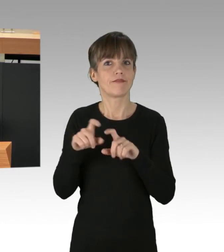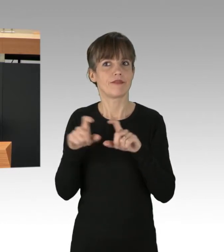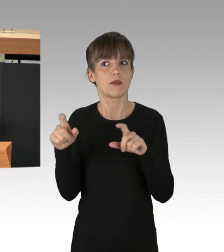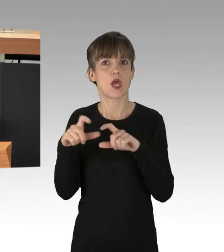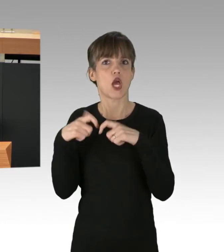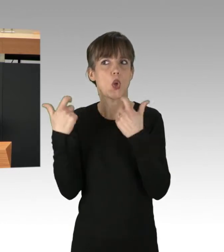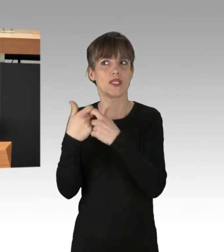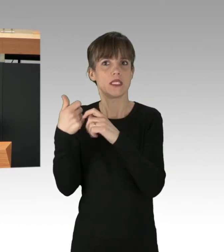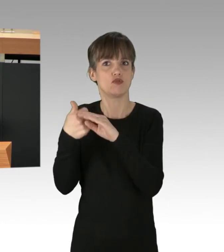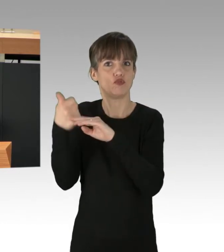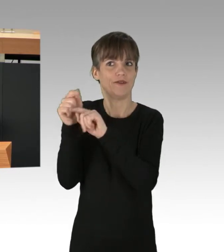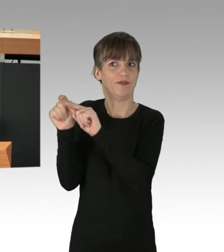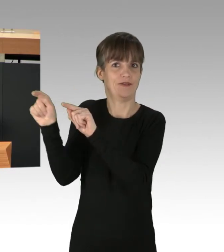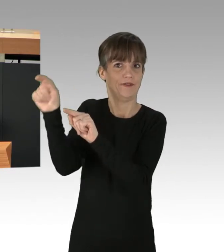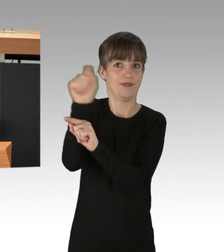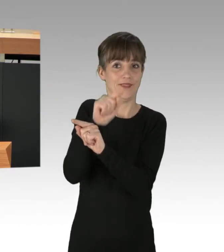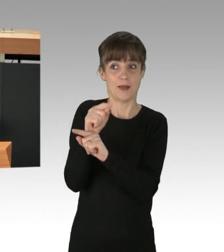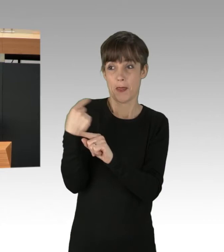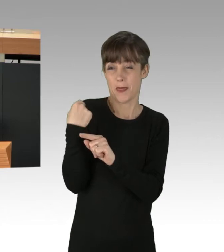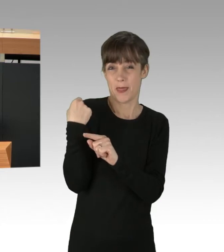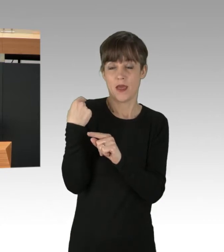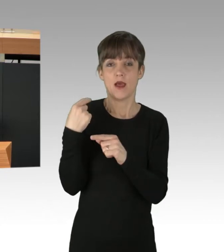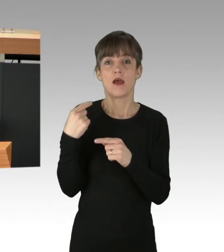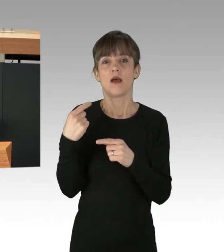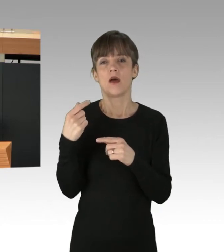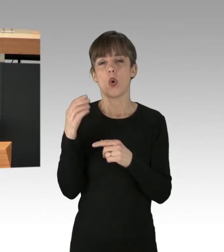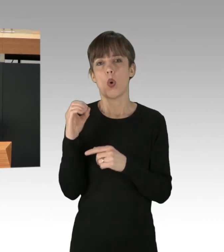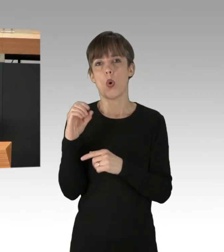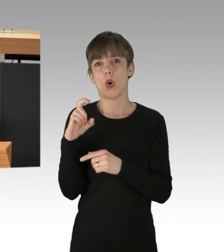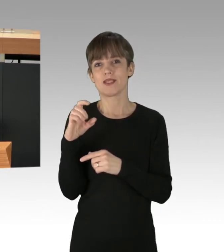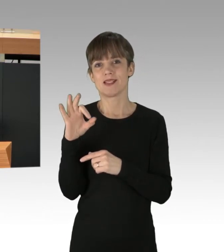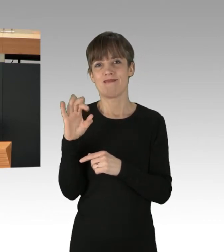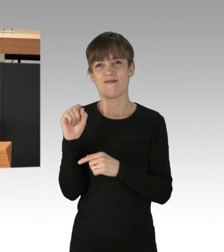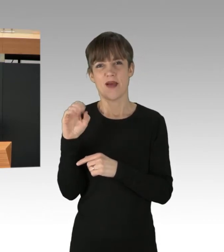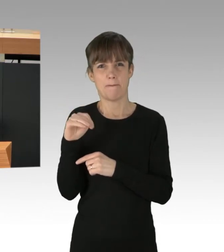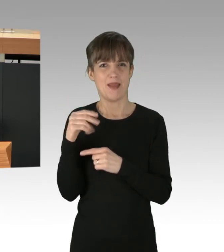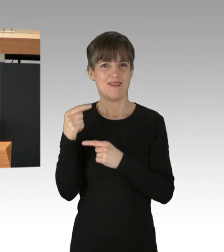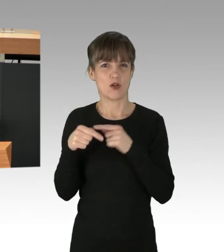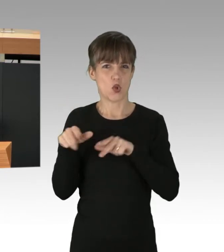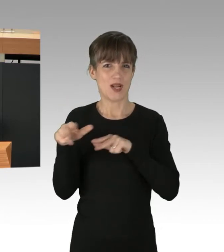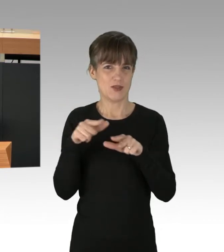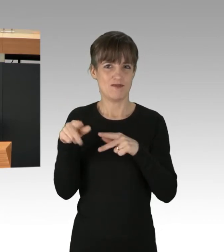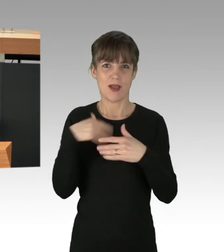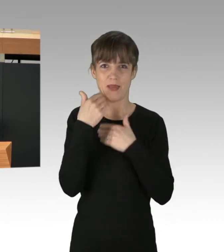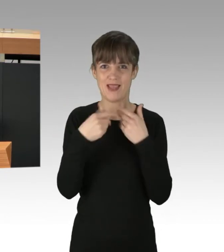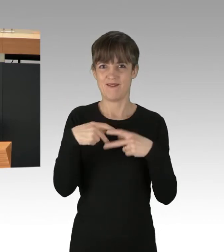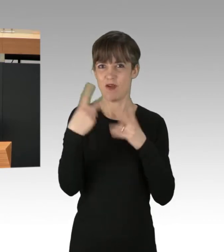veröffentlichte die Entwicklungsorganisation Oxfam einen Bericht, nachdem die reichsten 10 Prozent der Weltbevölkerung